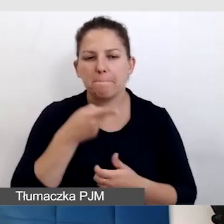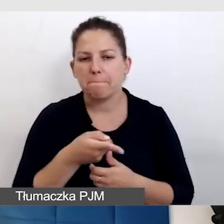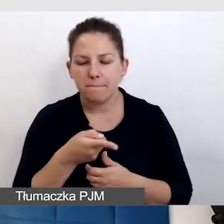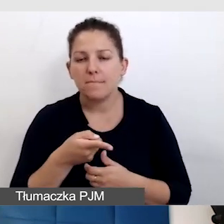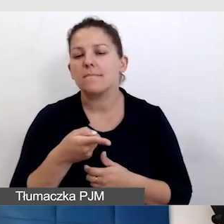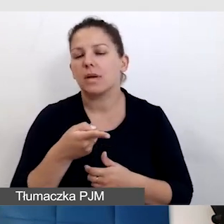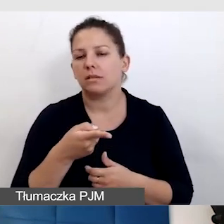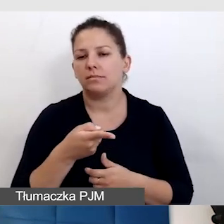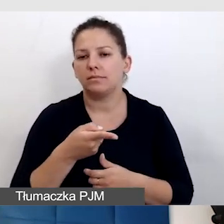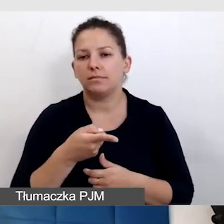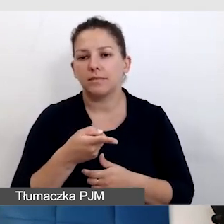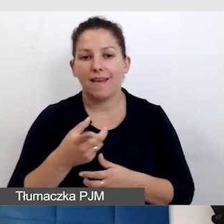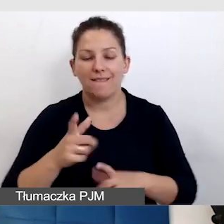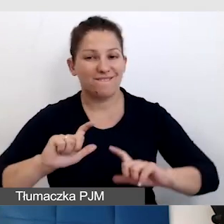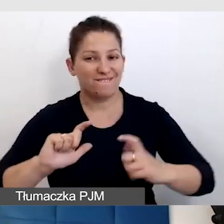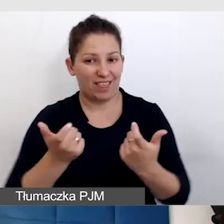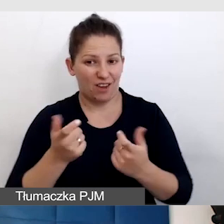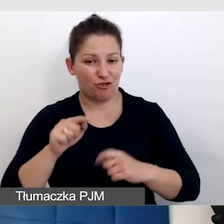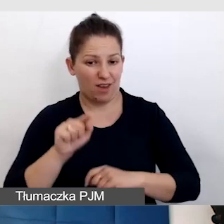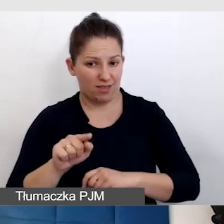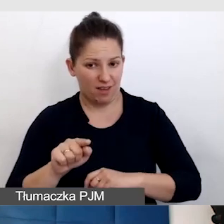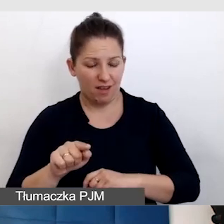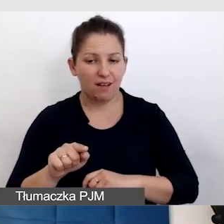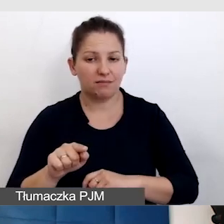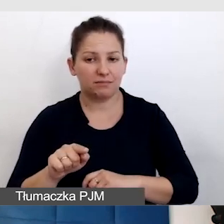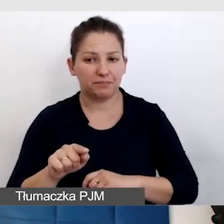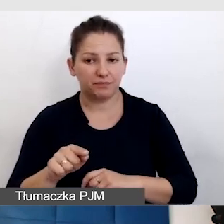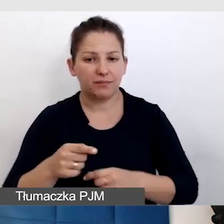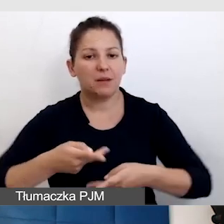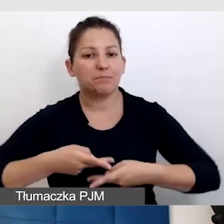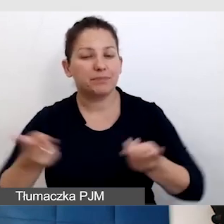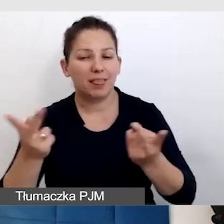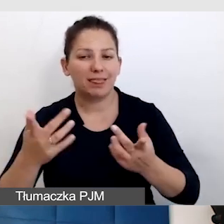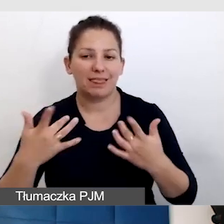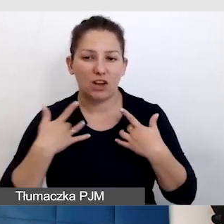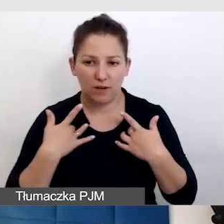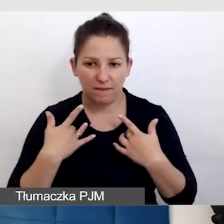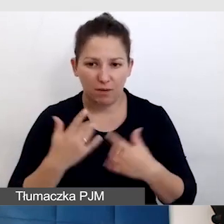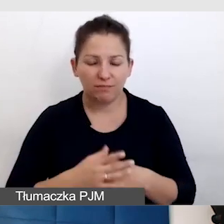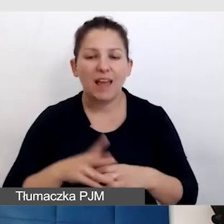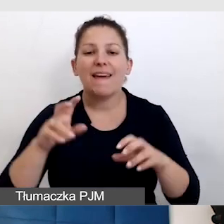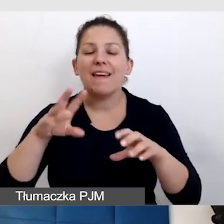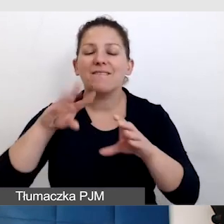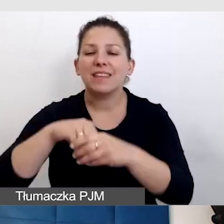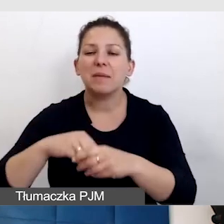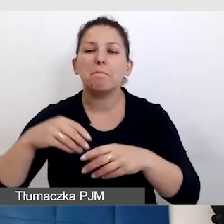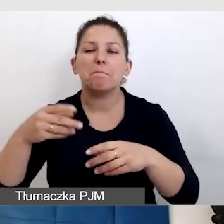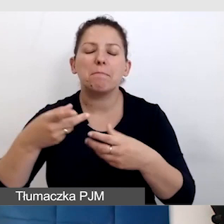to że wydarzenie, które jest transmitowane na żywo, w sieci zostaje. Ta transmisja zostaje.